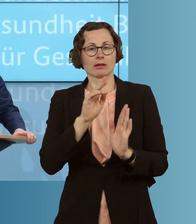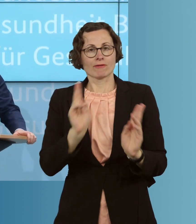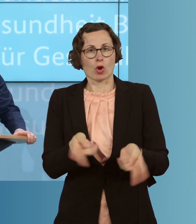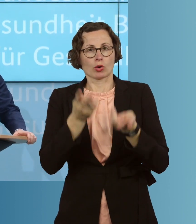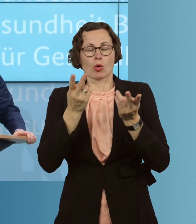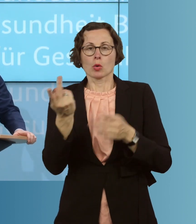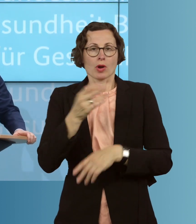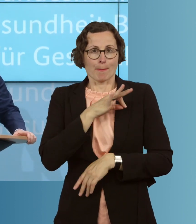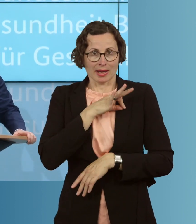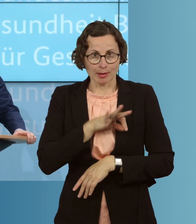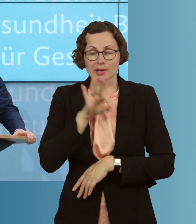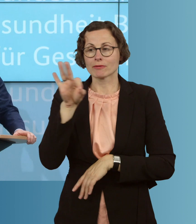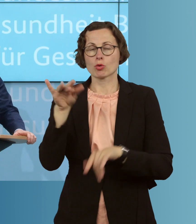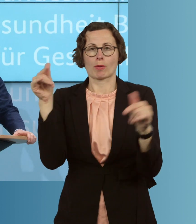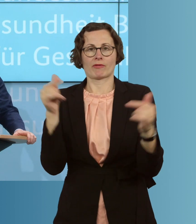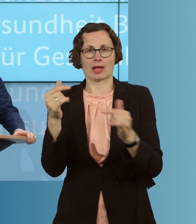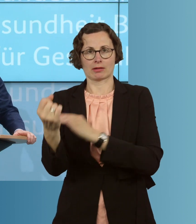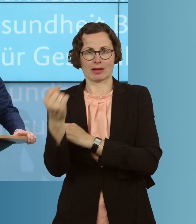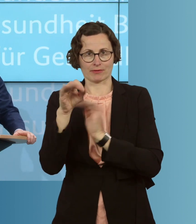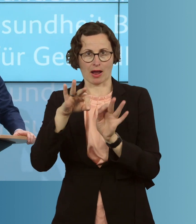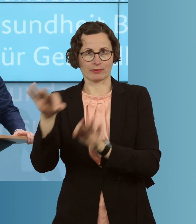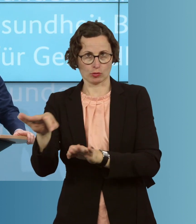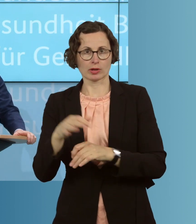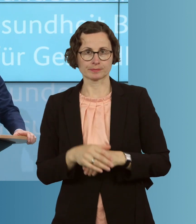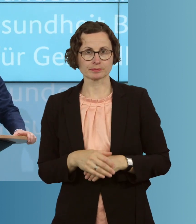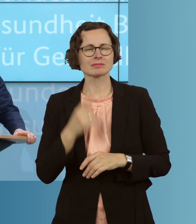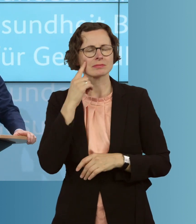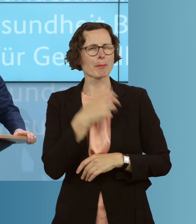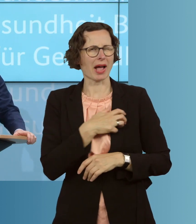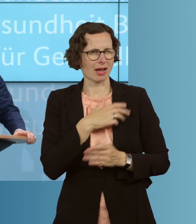Prämien, für Pflegekräfte auch aufzulegen. In Bayern läuft das Programm auch schon.